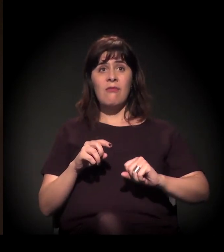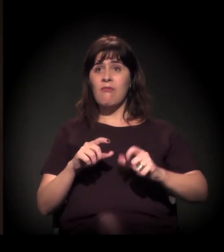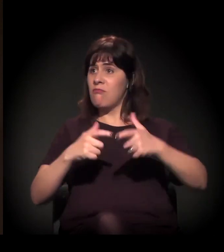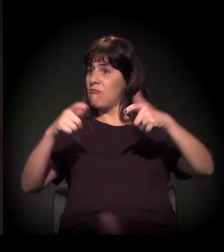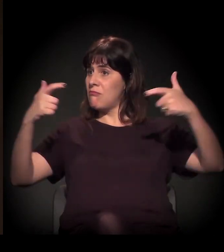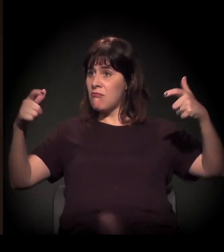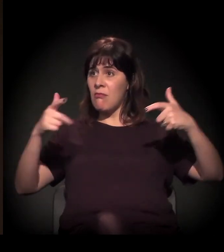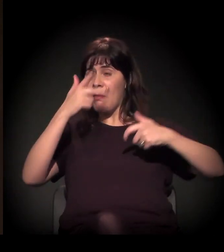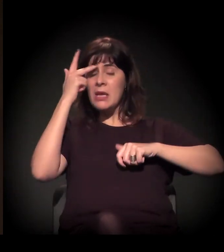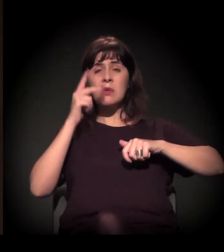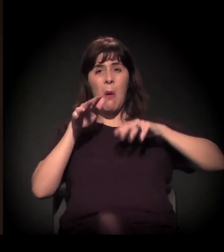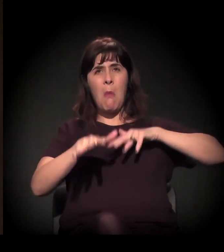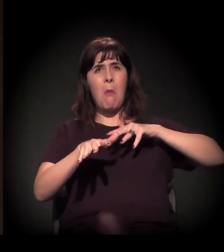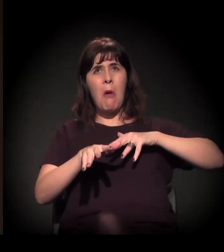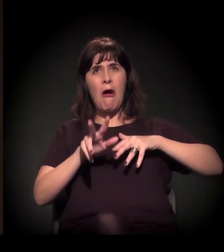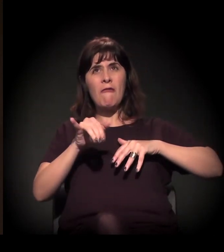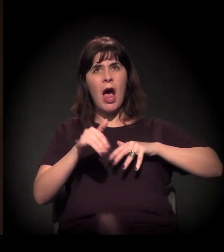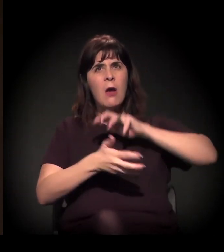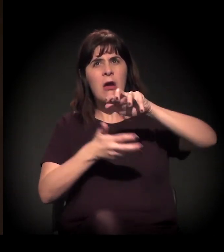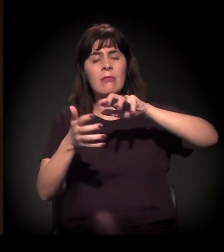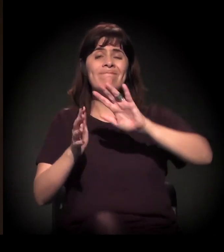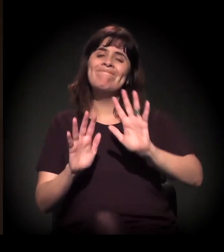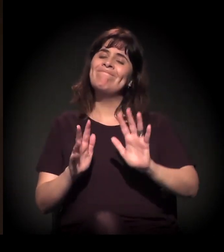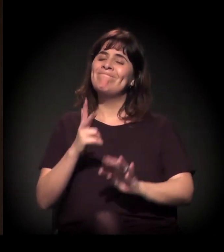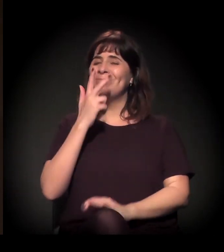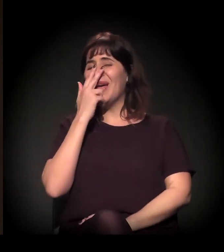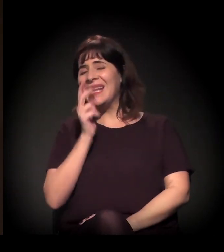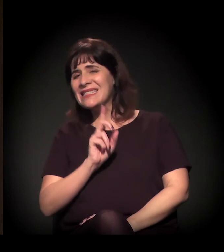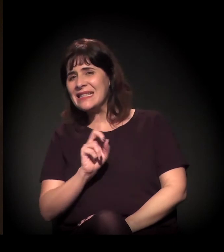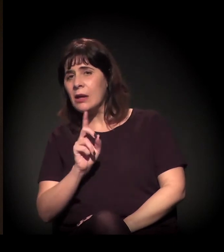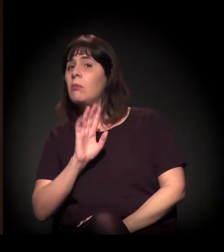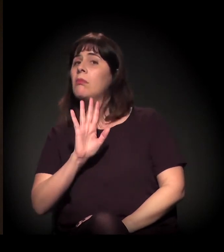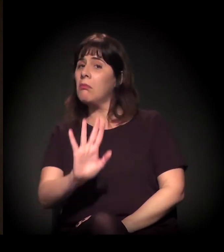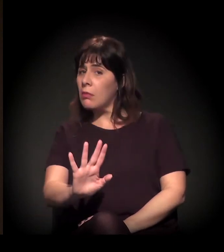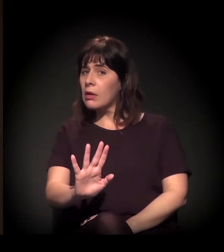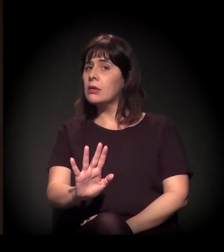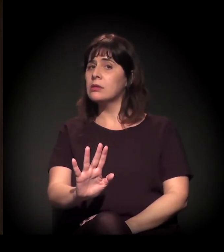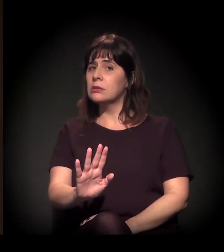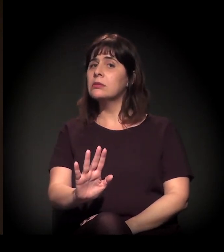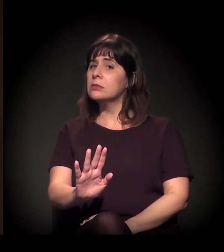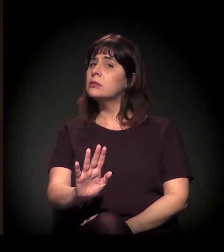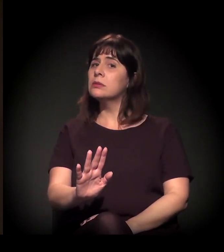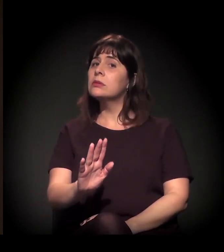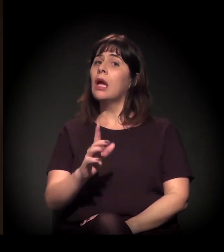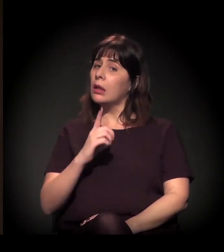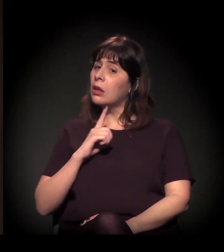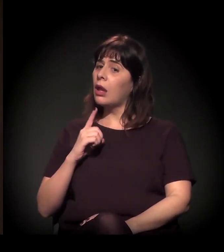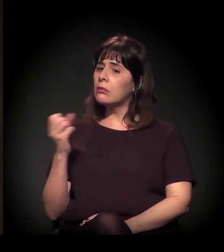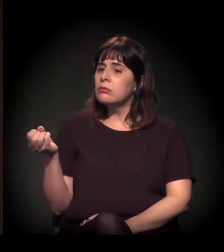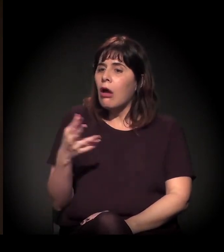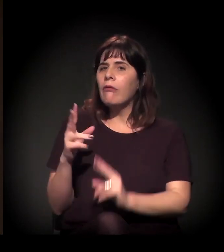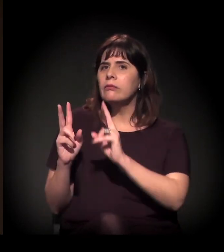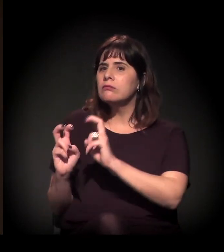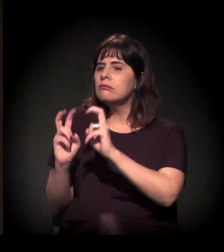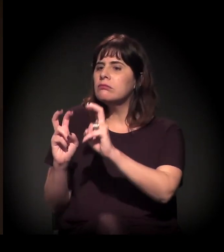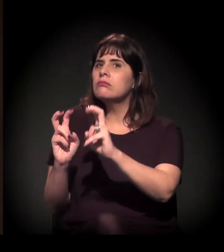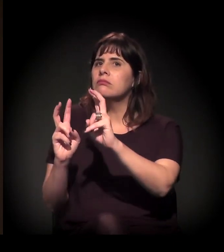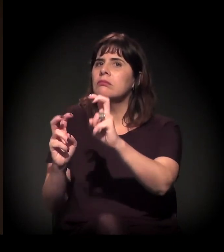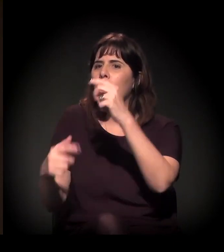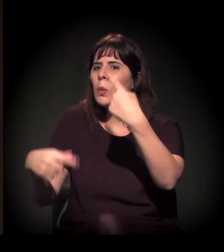Aparentemente, não, mas há de fato uma nova agenda em curso. A gente está percebendo isso.